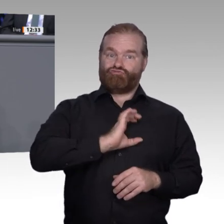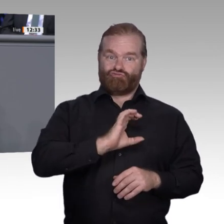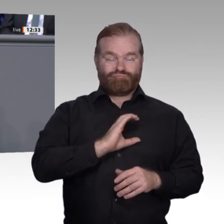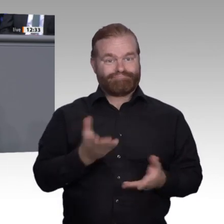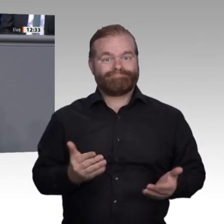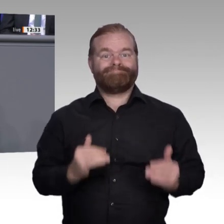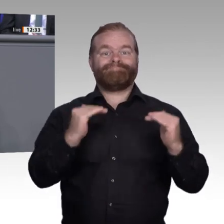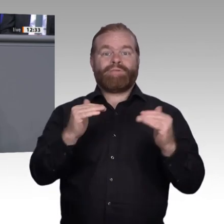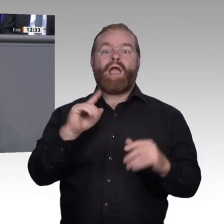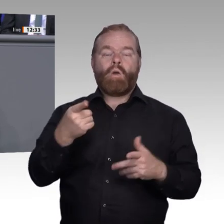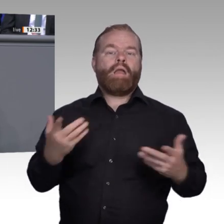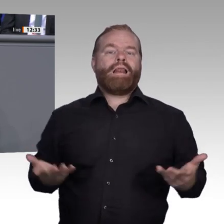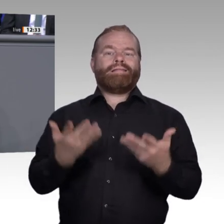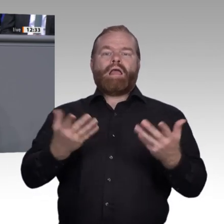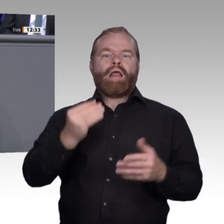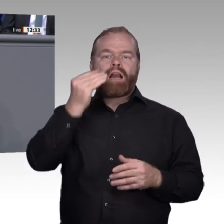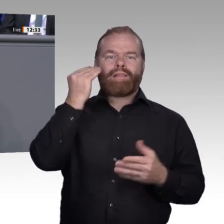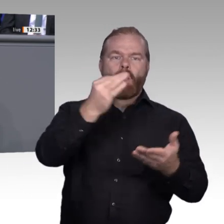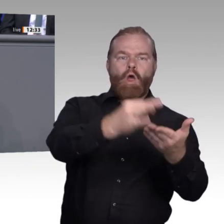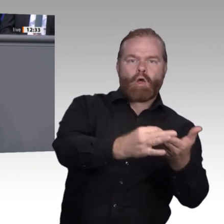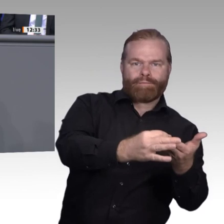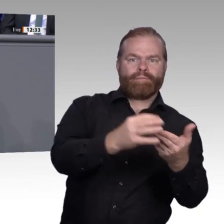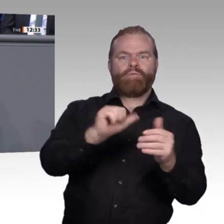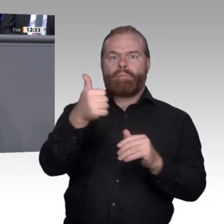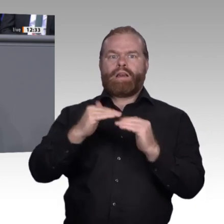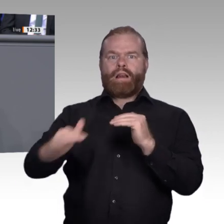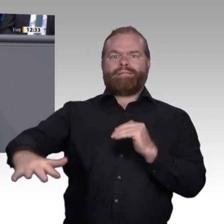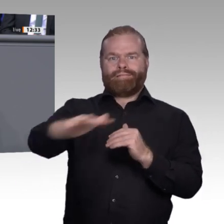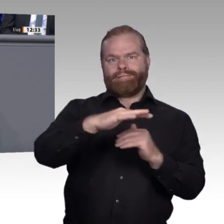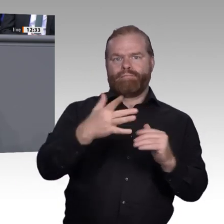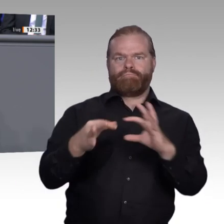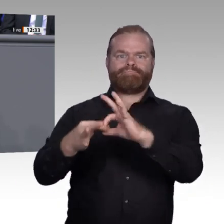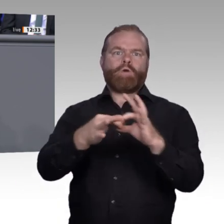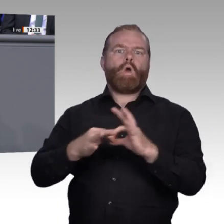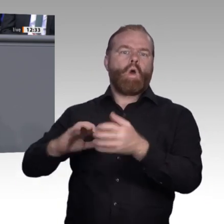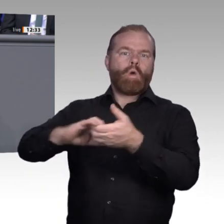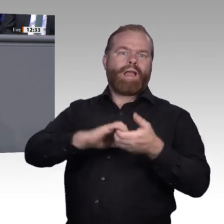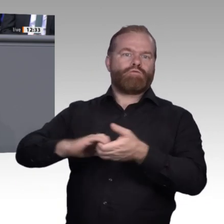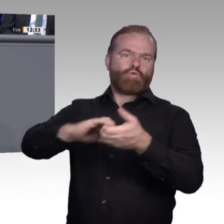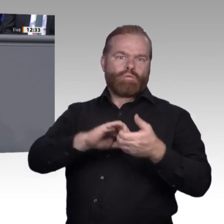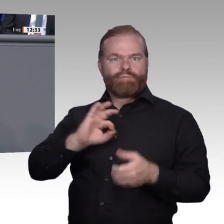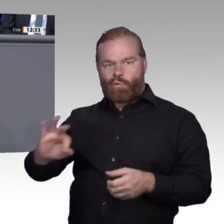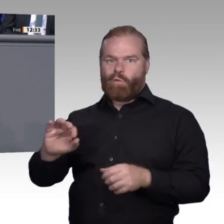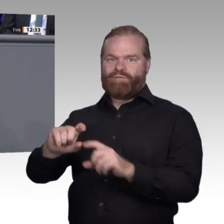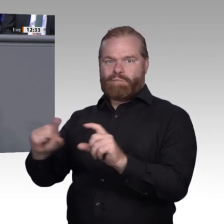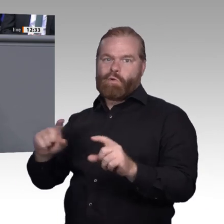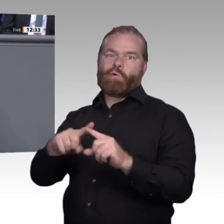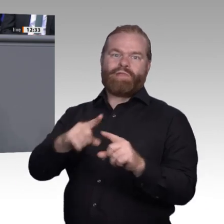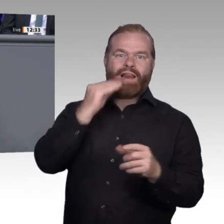denn wir wollen, dass die berufliche Bildung ein Erfolgsmodell im digitalen Zeitalter bleibt. Vielen Dank.